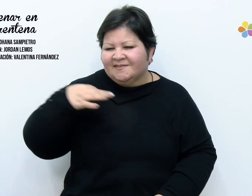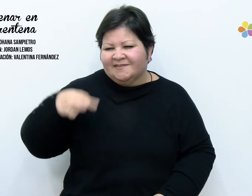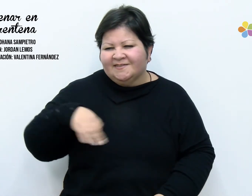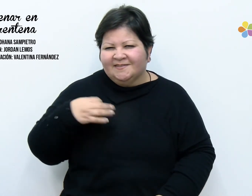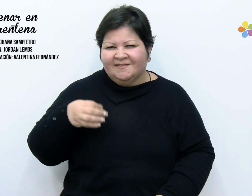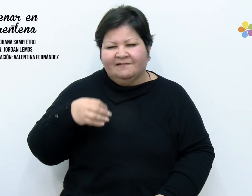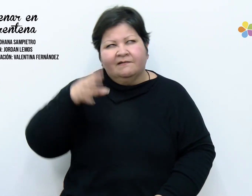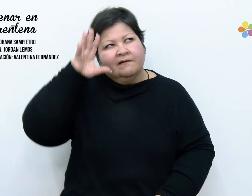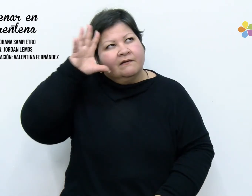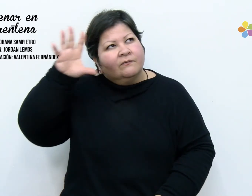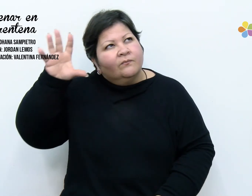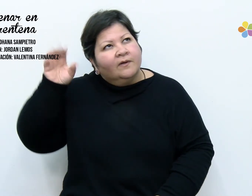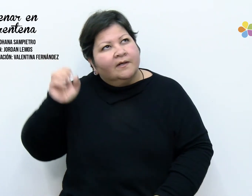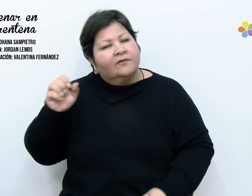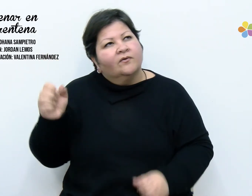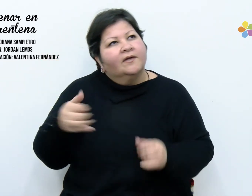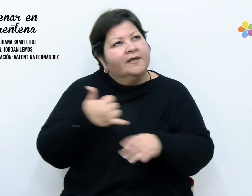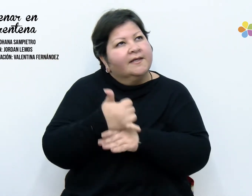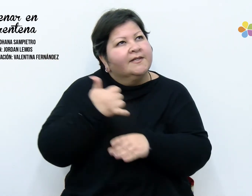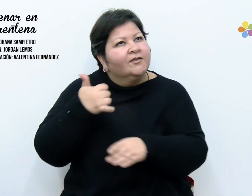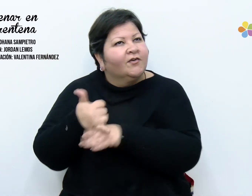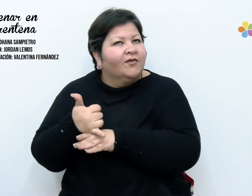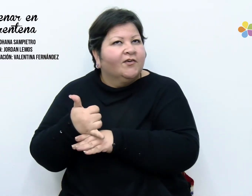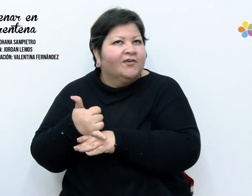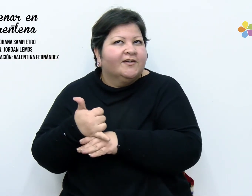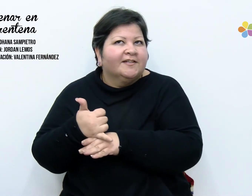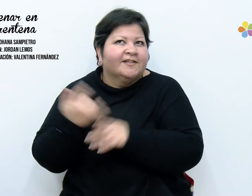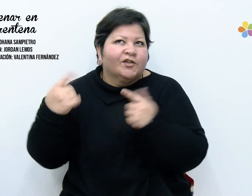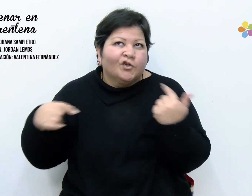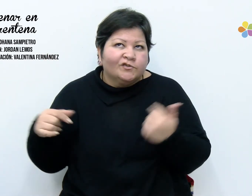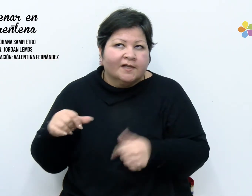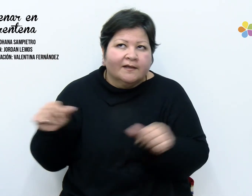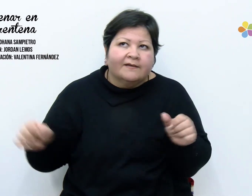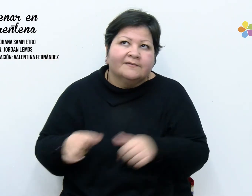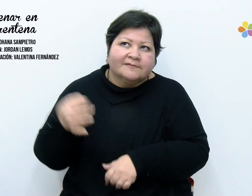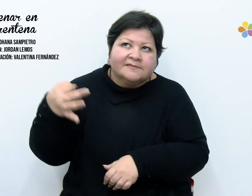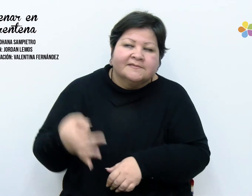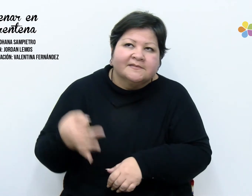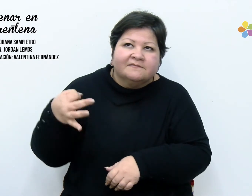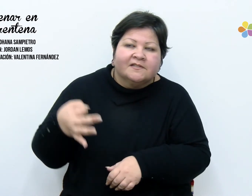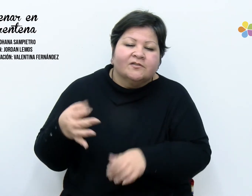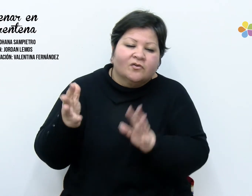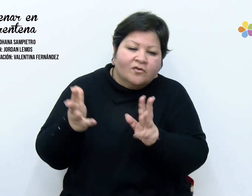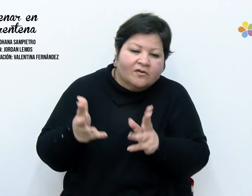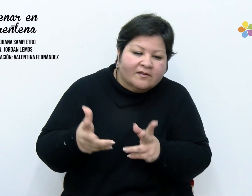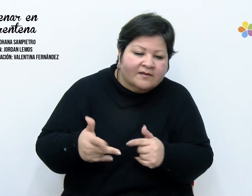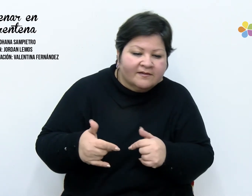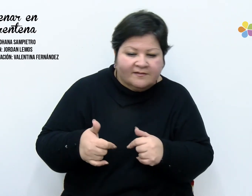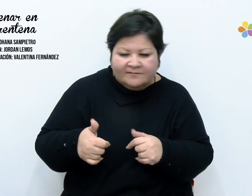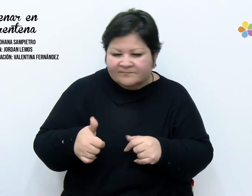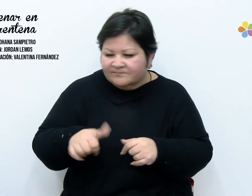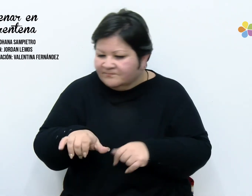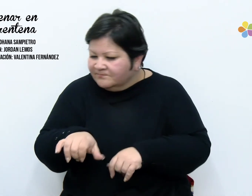lave errores, saque aciertos. Hoy ordene mis cajones, vacíe mi polvo,